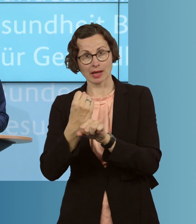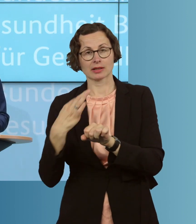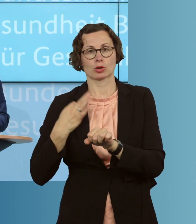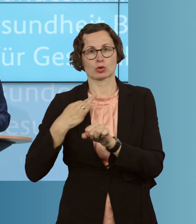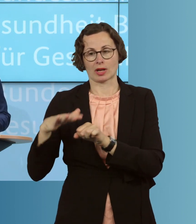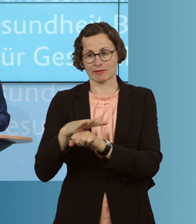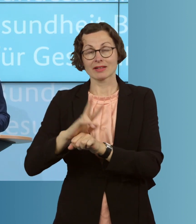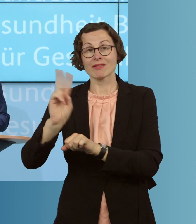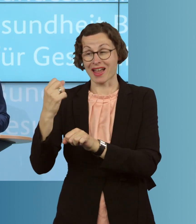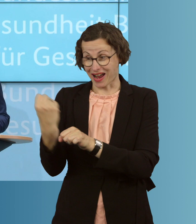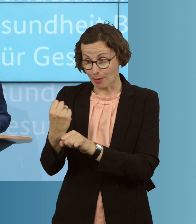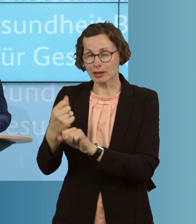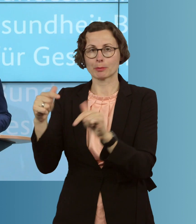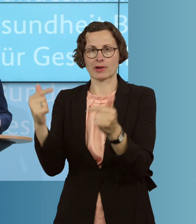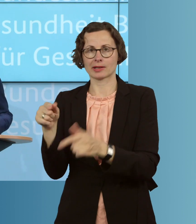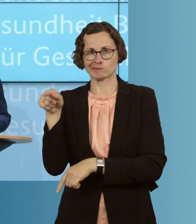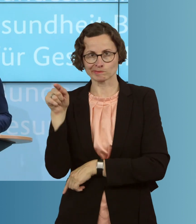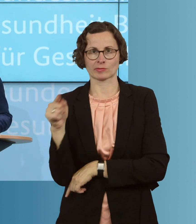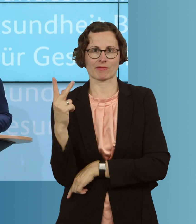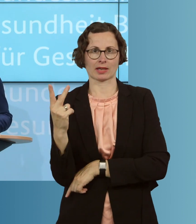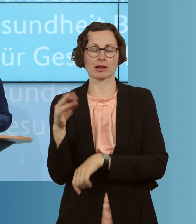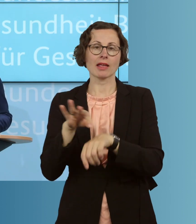und in der Pflege, kommt es an. Die ÄrztInnen und Ärzte, die Pflegekräfte,